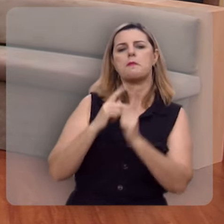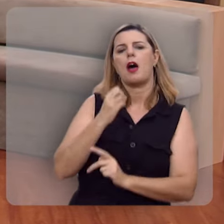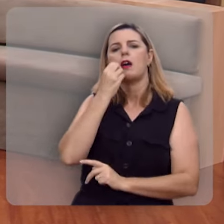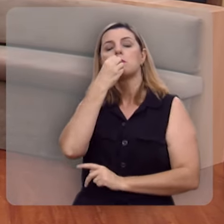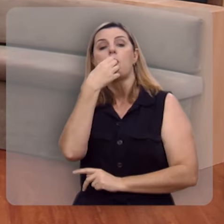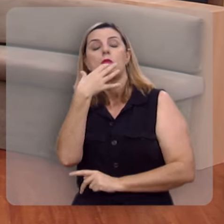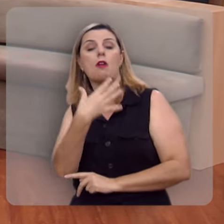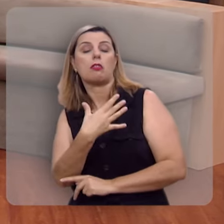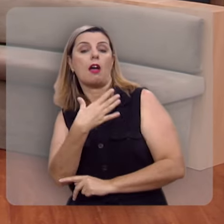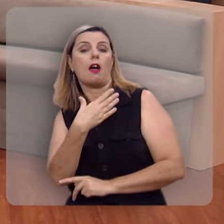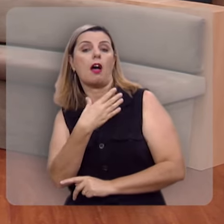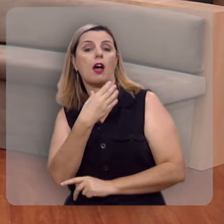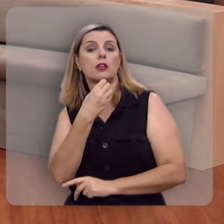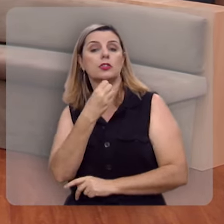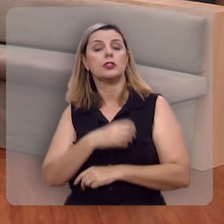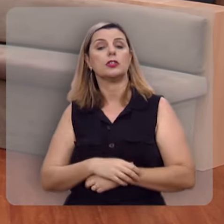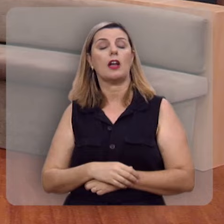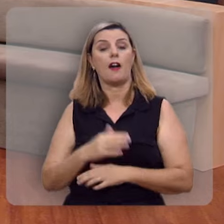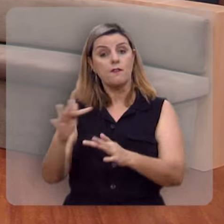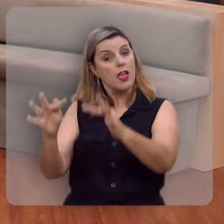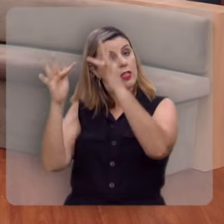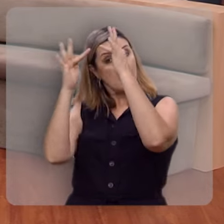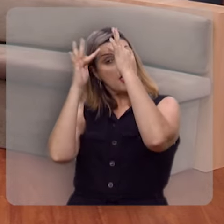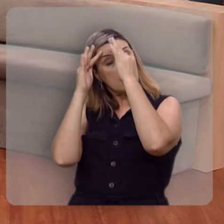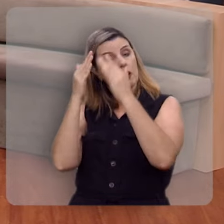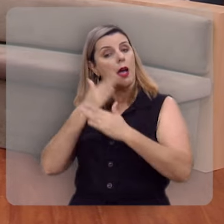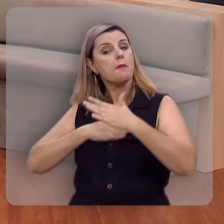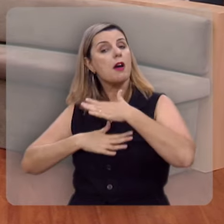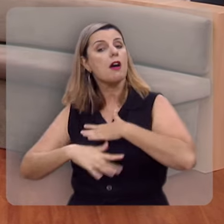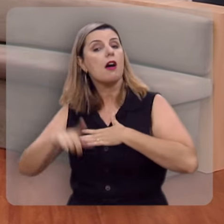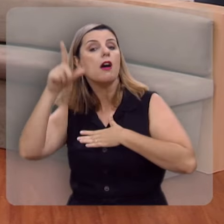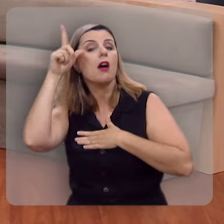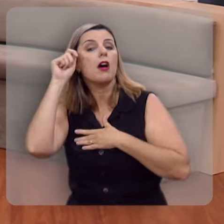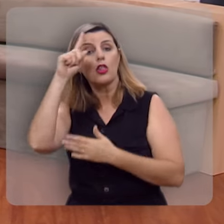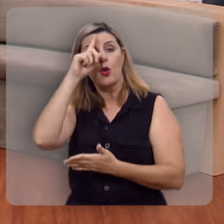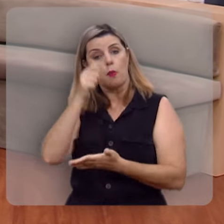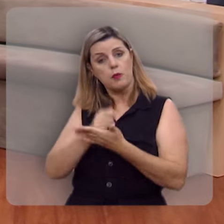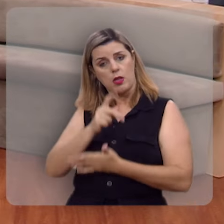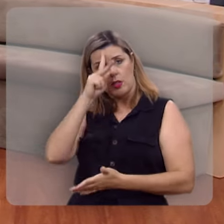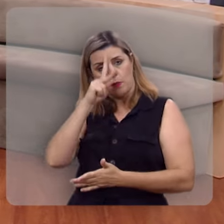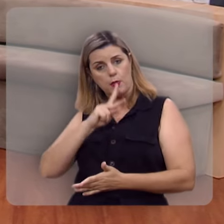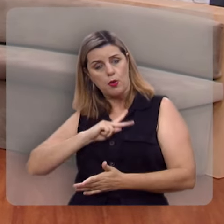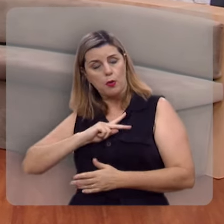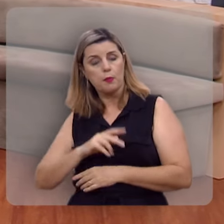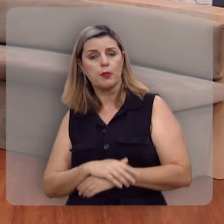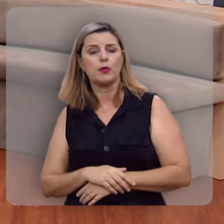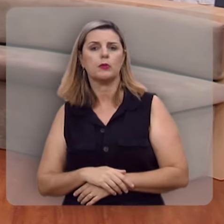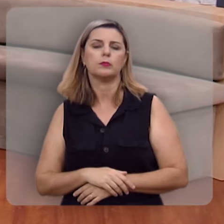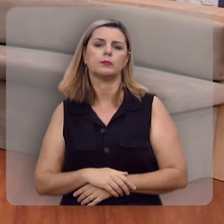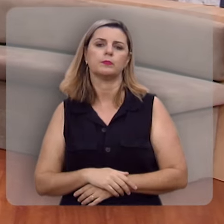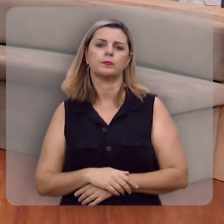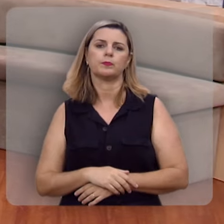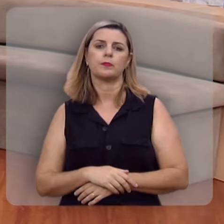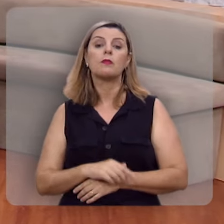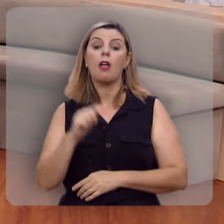da bondade, da benignidade, da fidelidade, da mansidão, do domínio próprio.